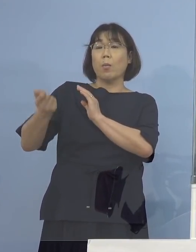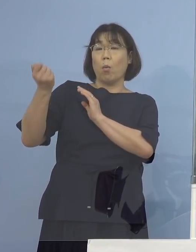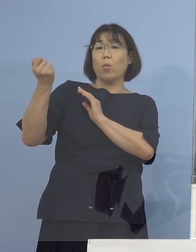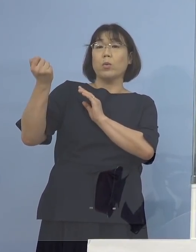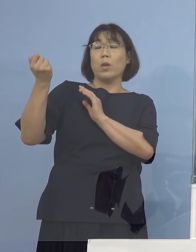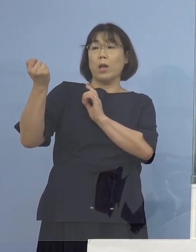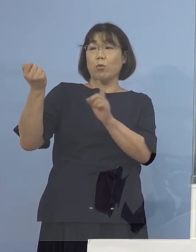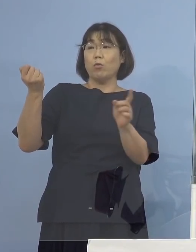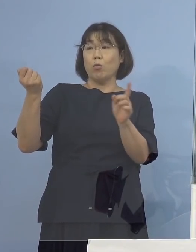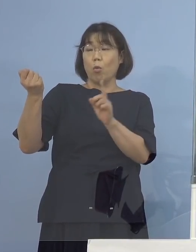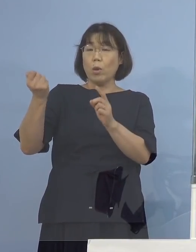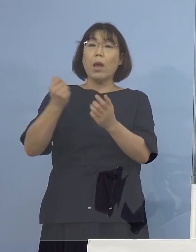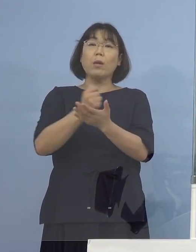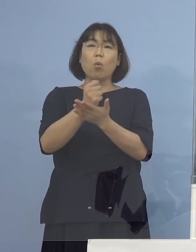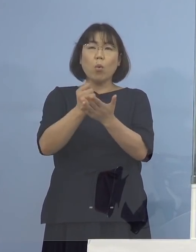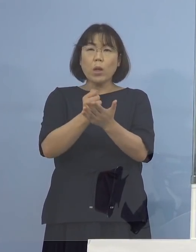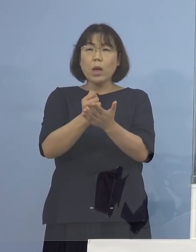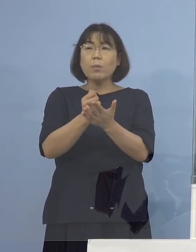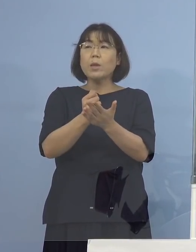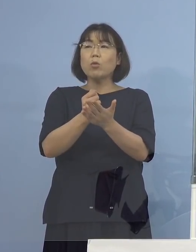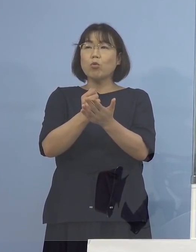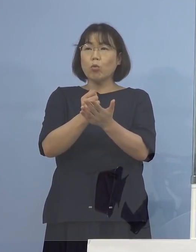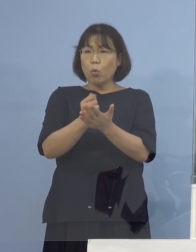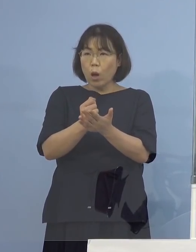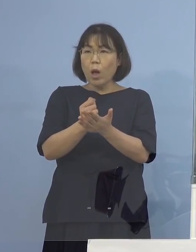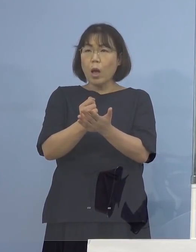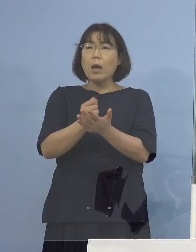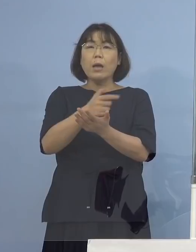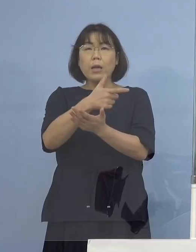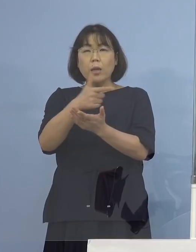そのタイミングであったりとか そういうふうな諸事情にございまして